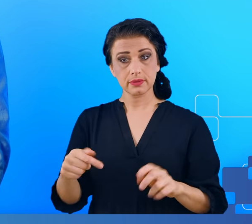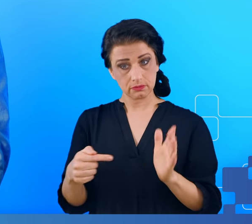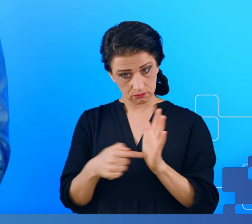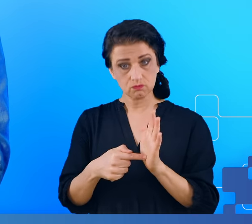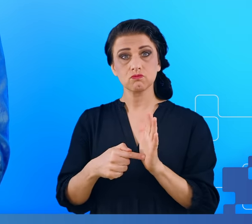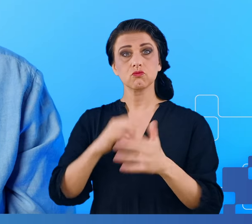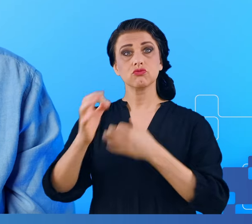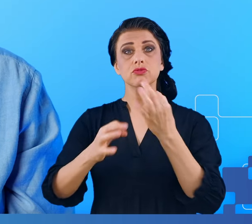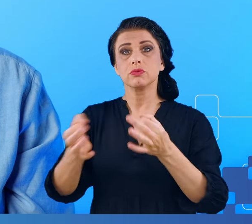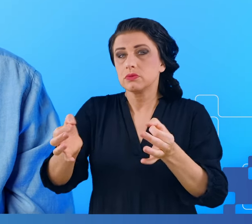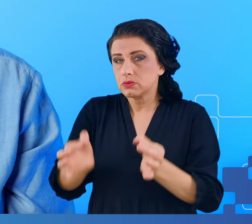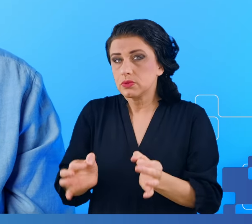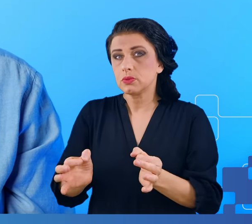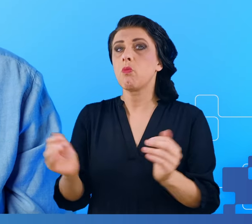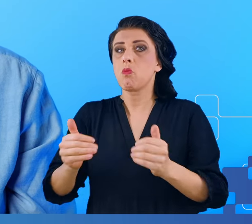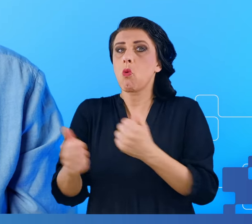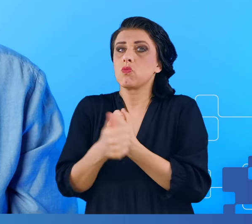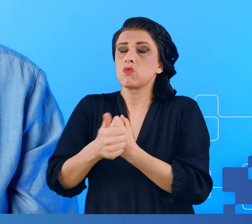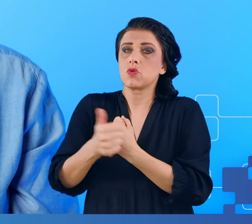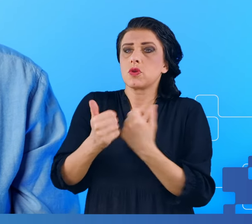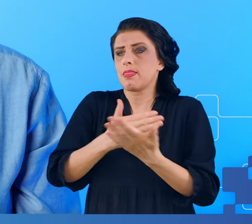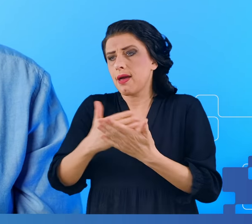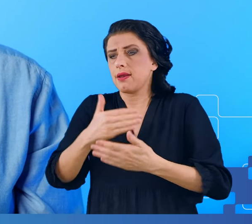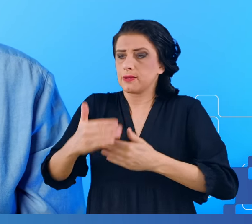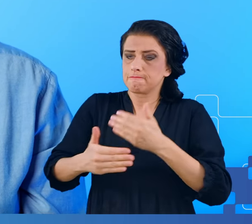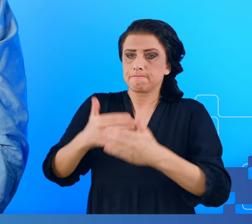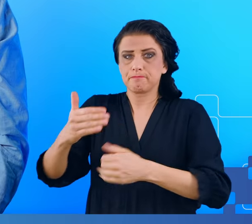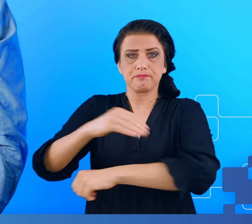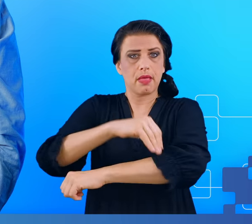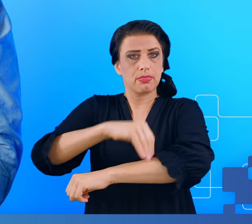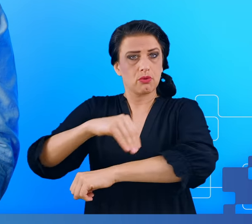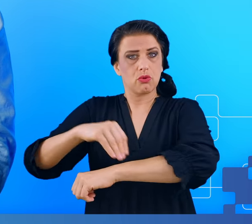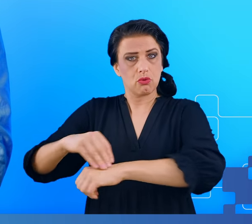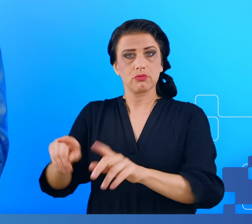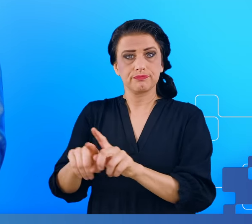dziś, mogą się przyczynić do tego, że metodologia oraz metody, sposoby